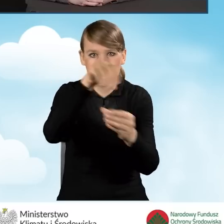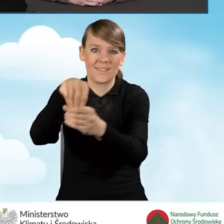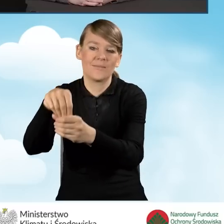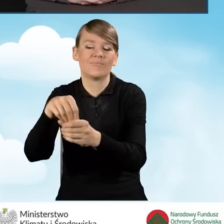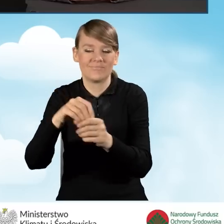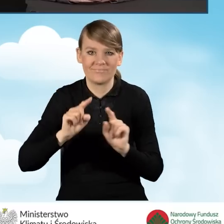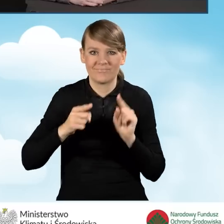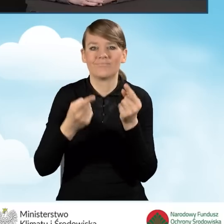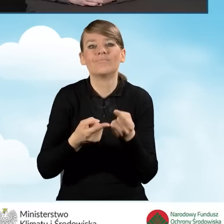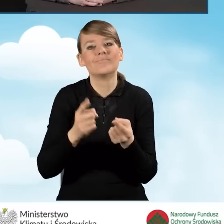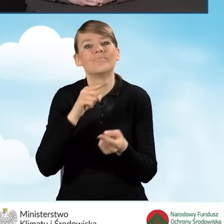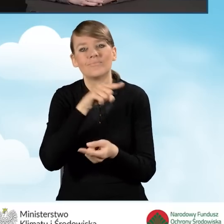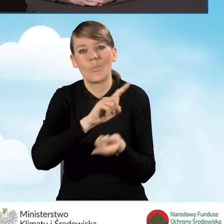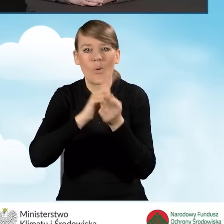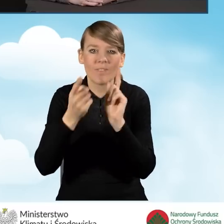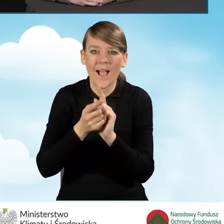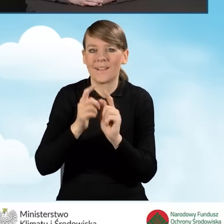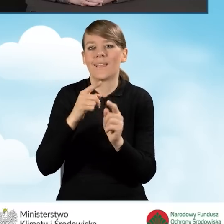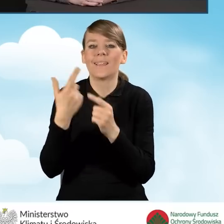informującymi o programie Czyste Powietrze.